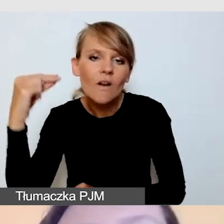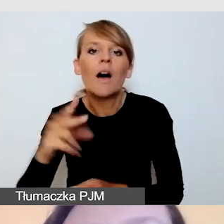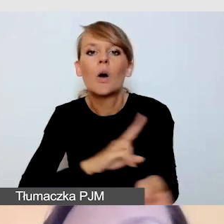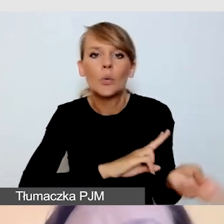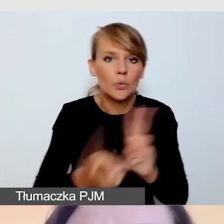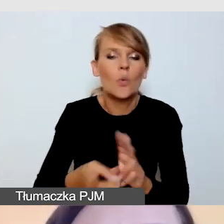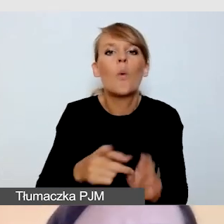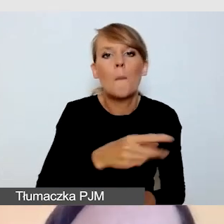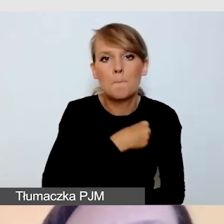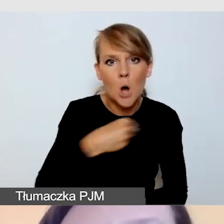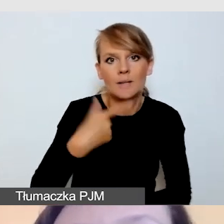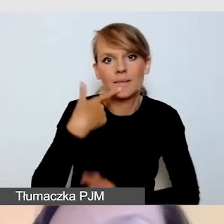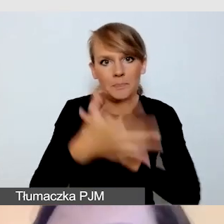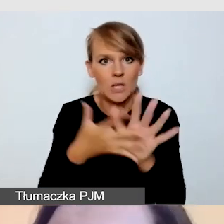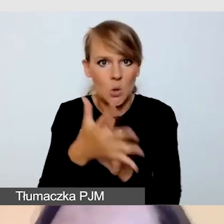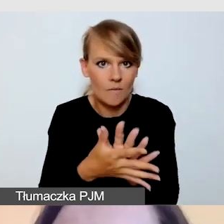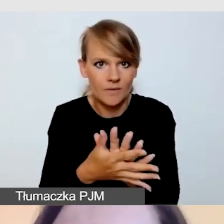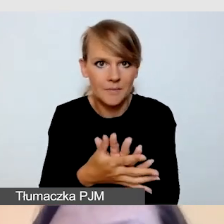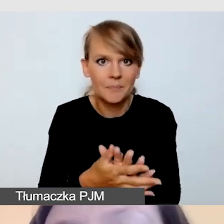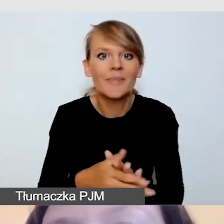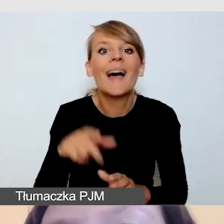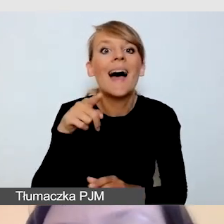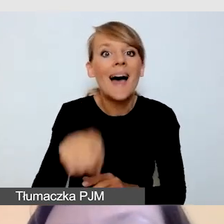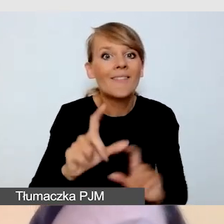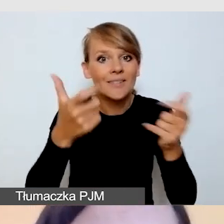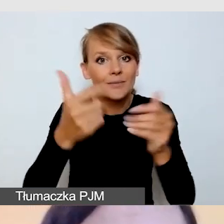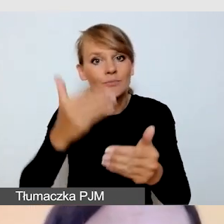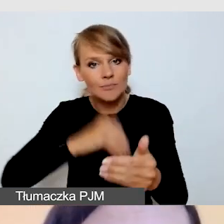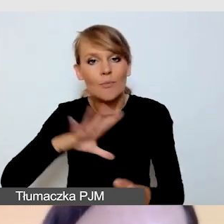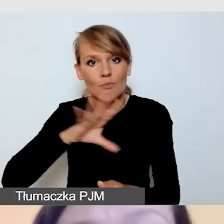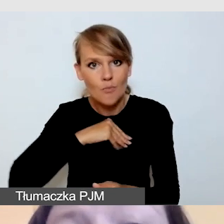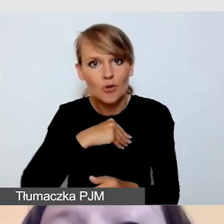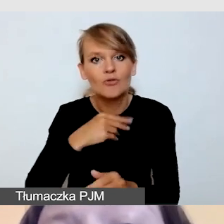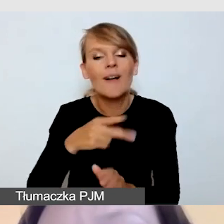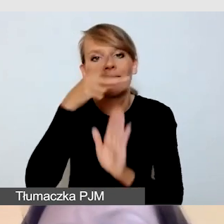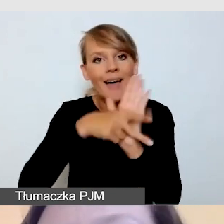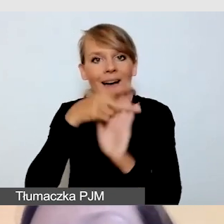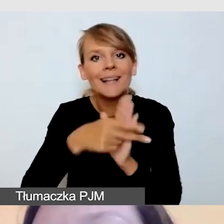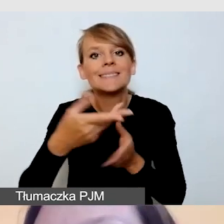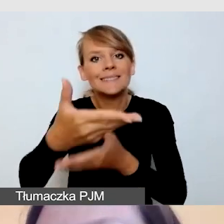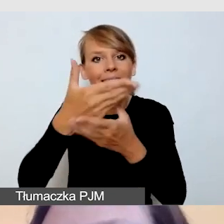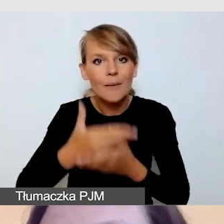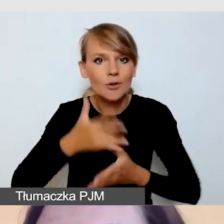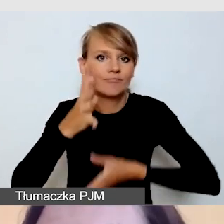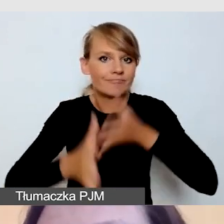Przed wydarzeniem możemy nagrać zaproszenie w polskim języku migowym. Oczywiście do takiego tłumaczenia,